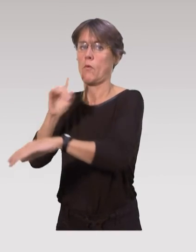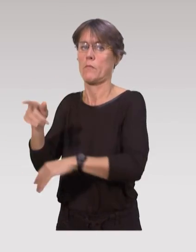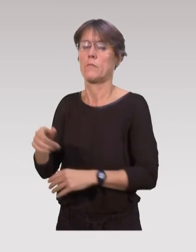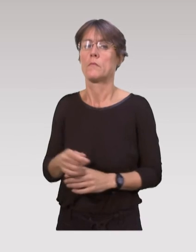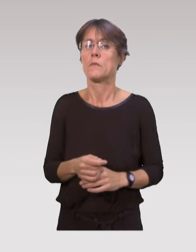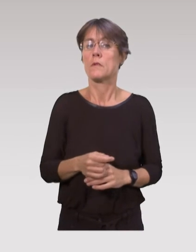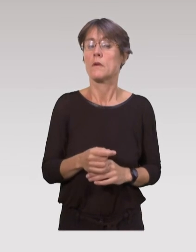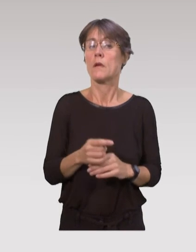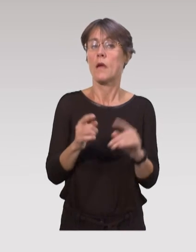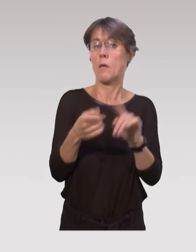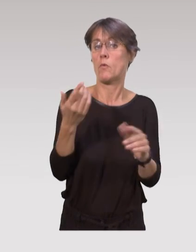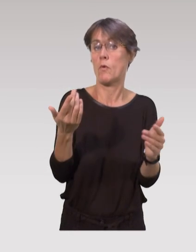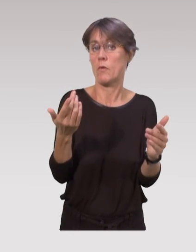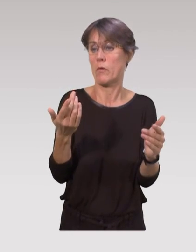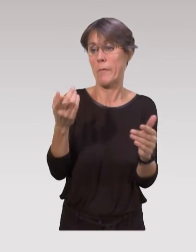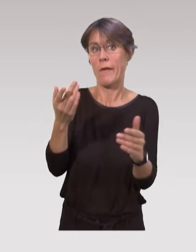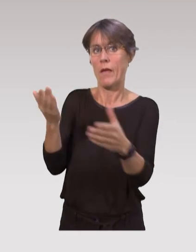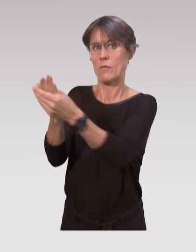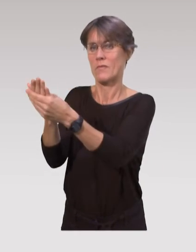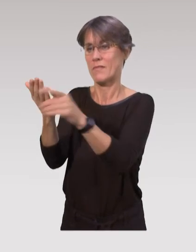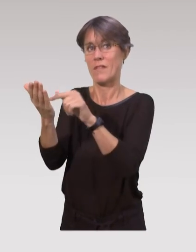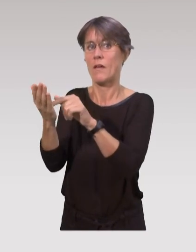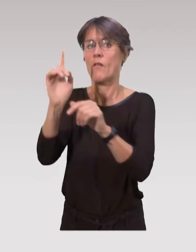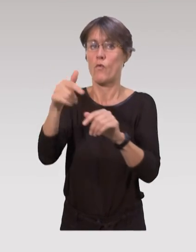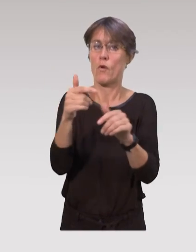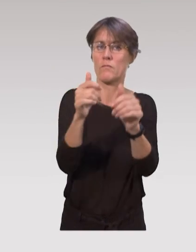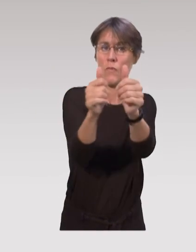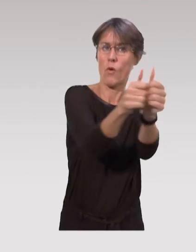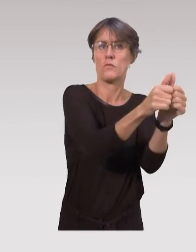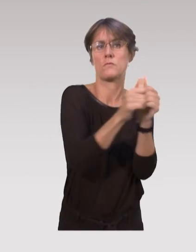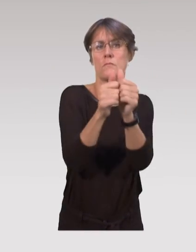Ce qui compte vraiment, c’est que ces interventions se déroulent en interdisciplinarité,